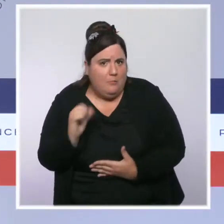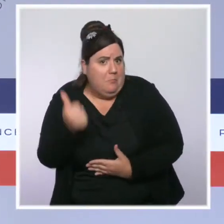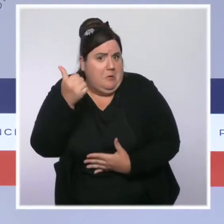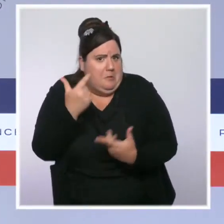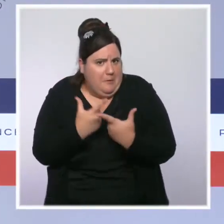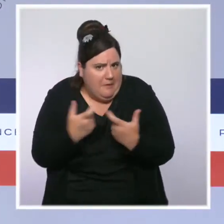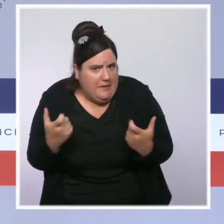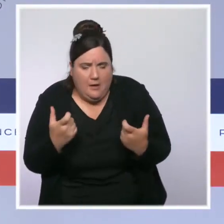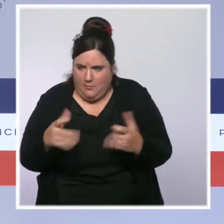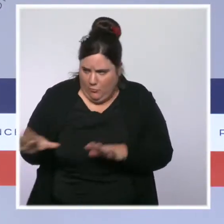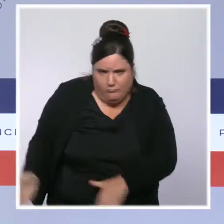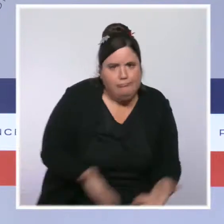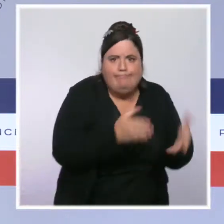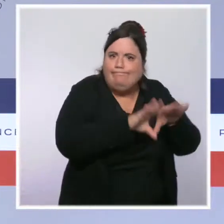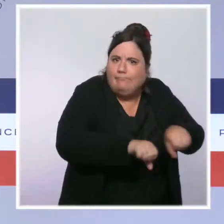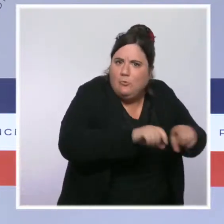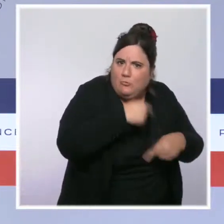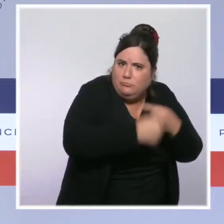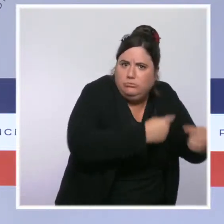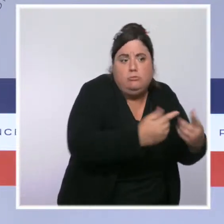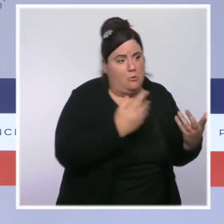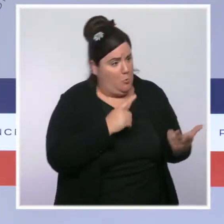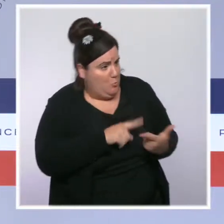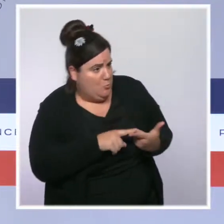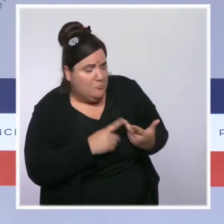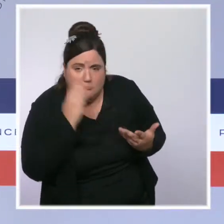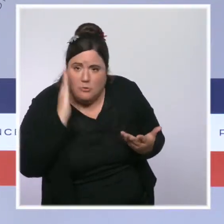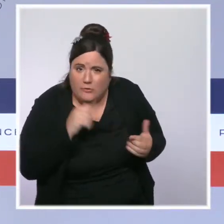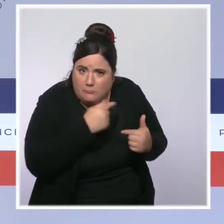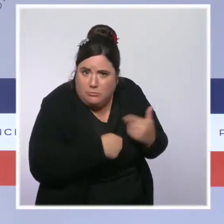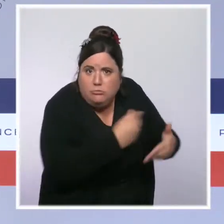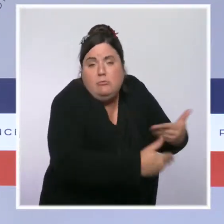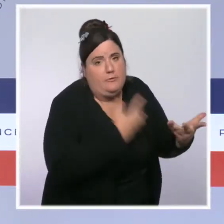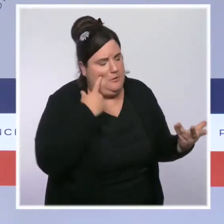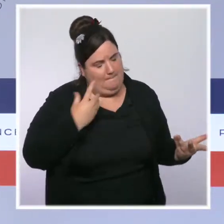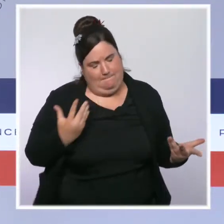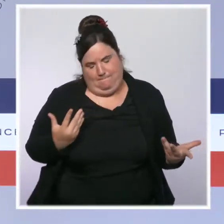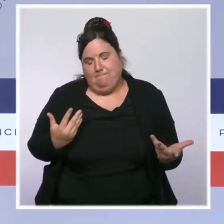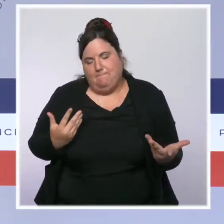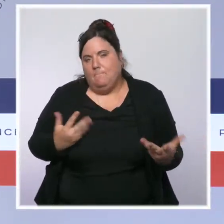de l'inflation très forte, des règles qui s'appliquent, c'est la loi et nous avons toujours appliqué ces règles,